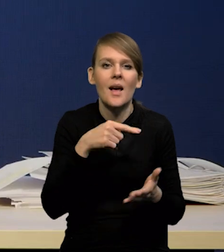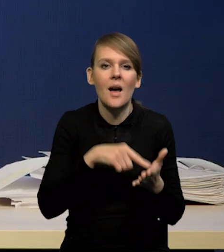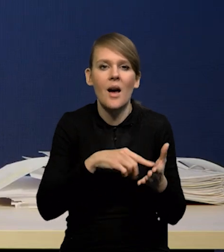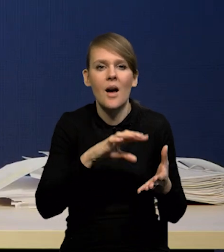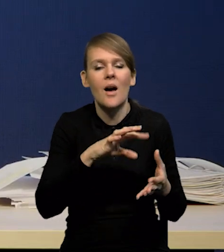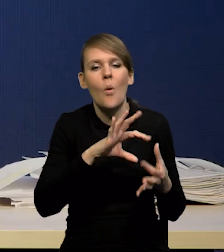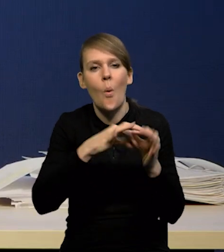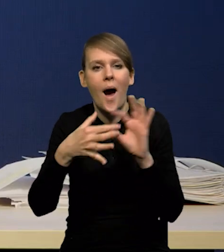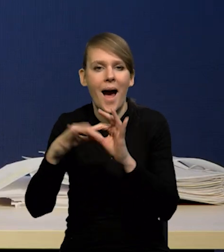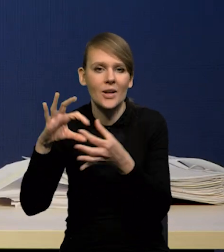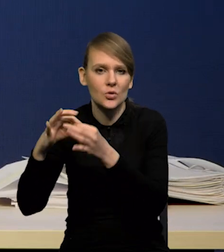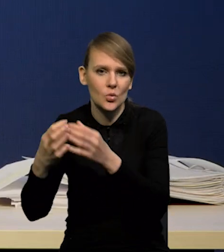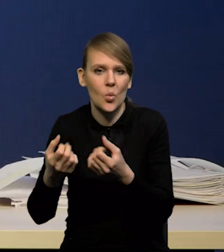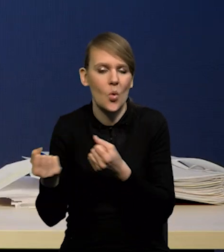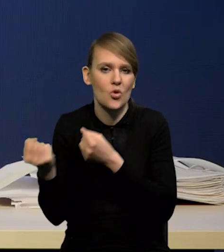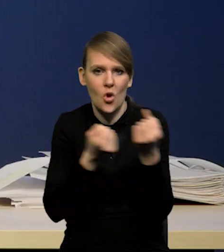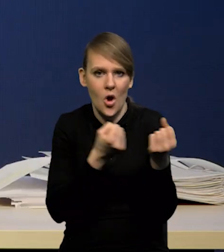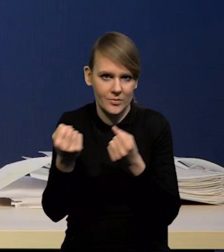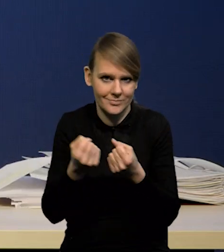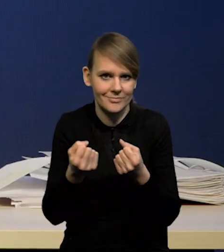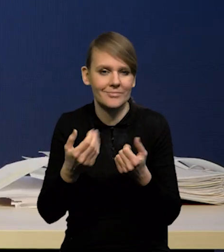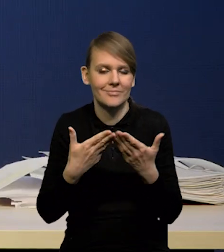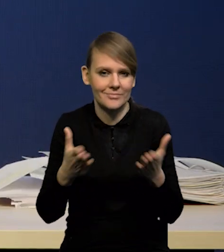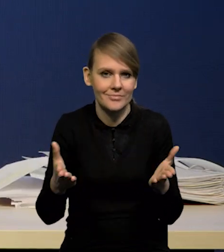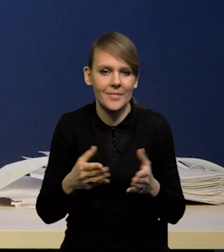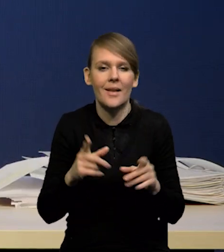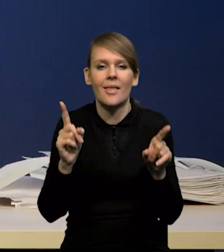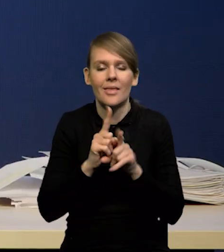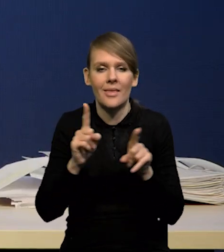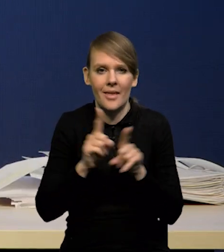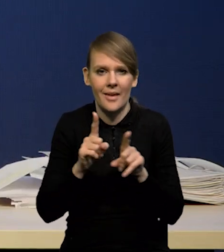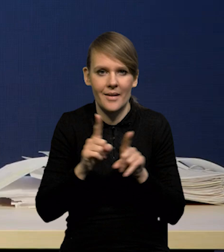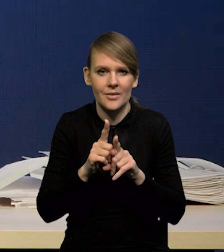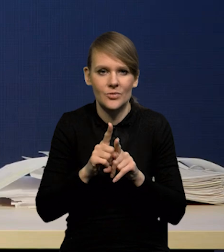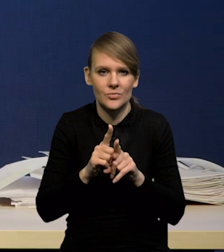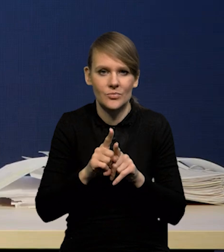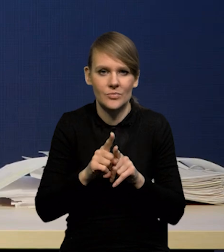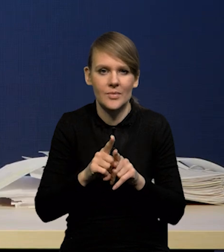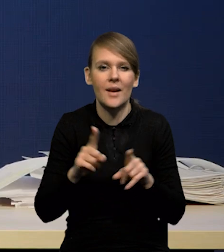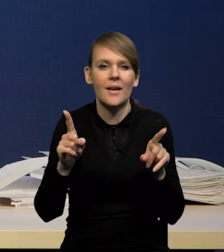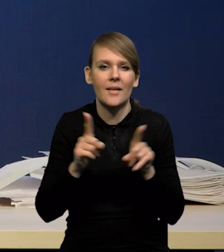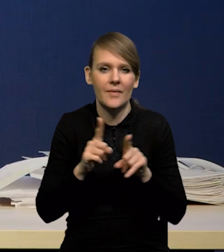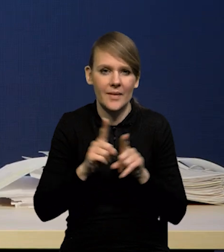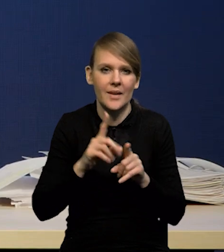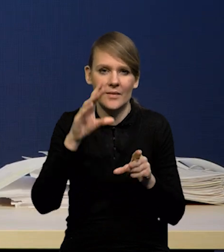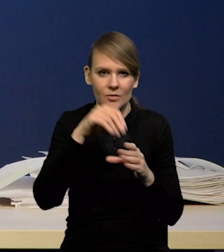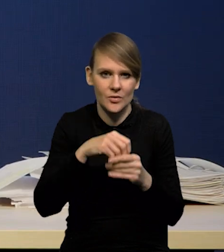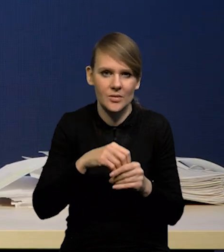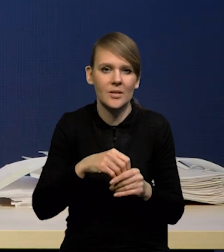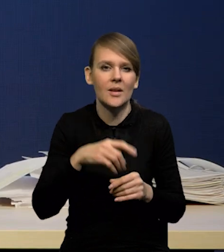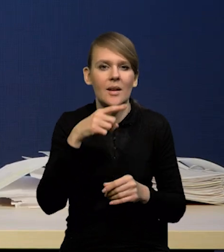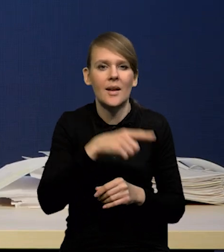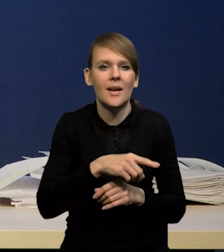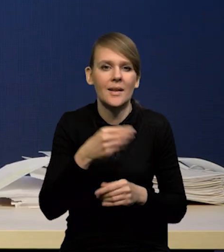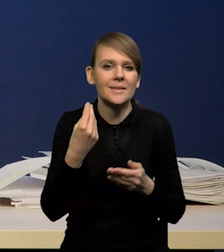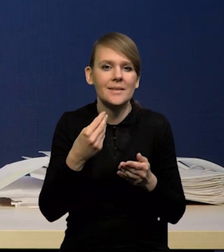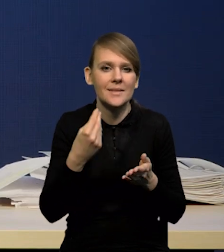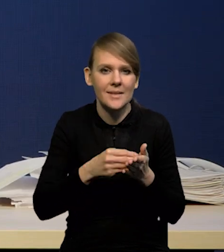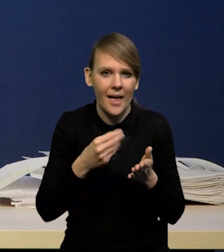a z tym związane też również również takie zjawiska jak spadek cen frachtów